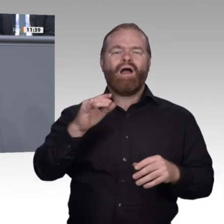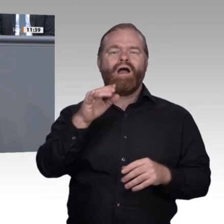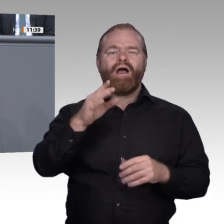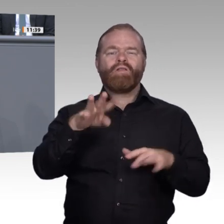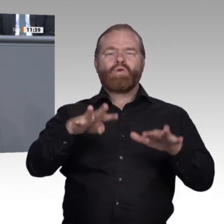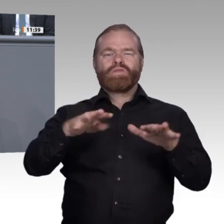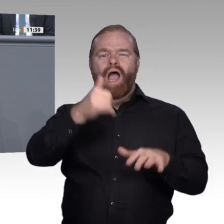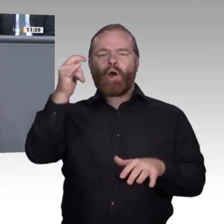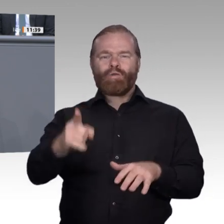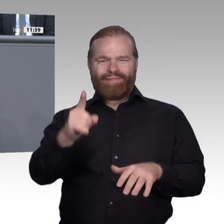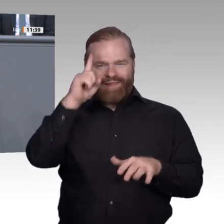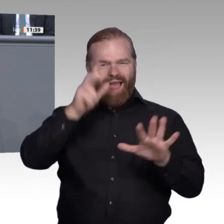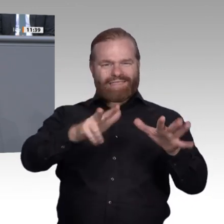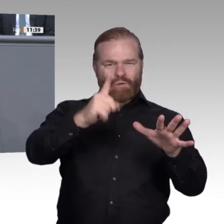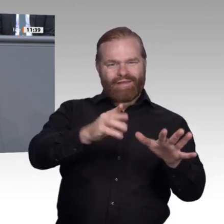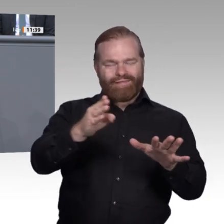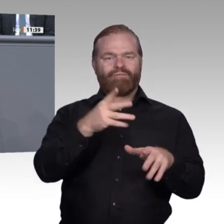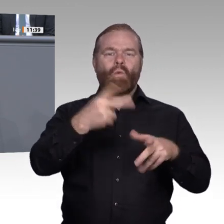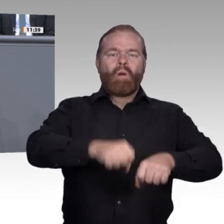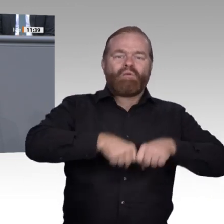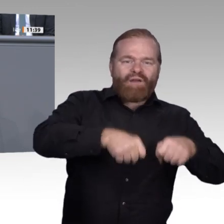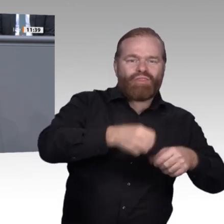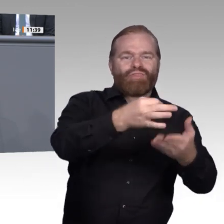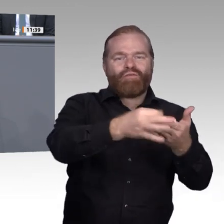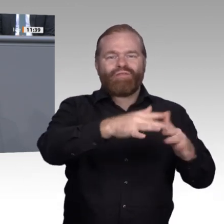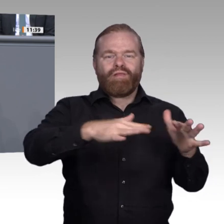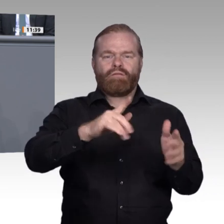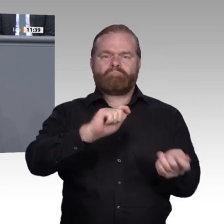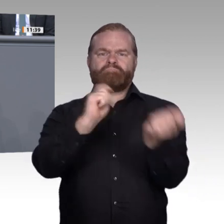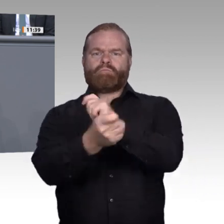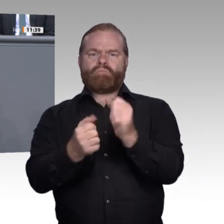nicht zu erleiden, sondern aktiv zu gestalten. Wenn man die Diskussion über die